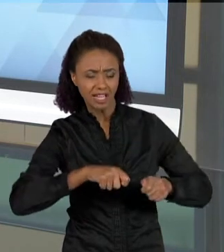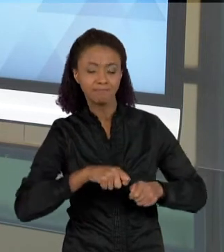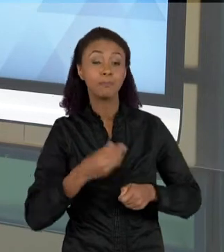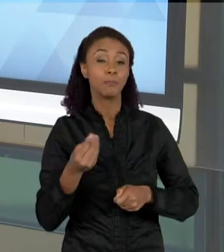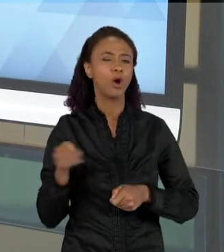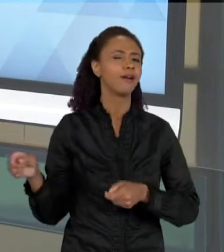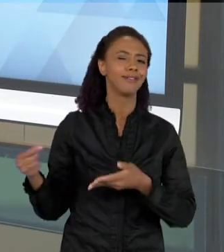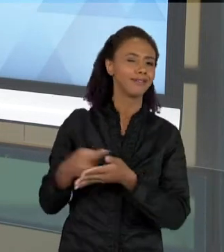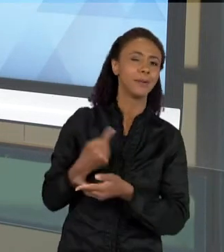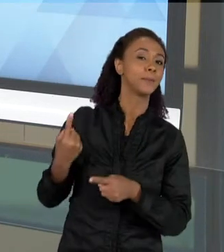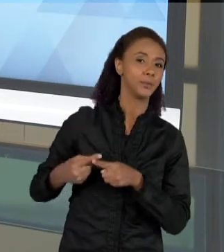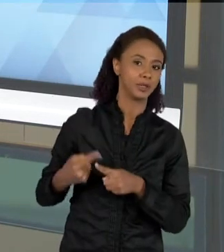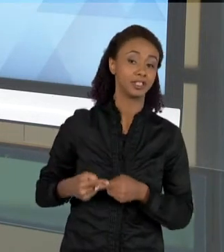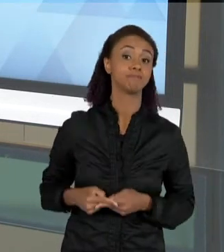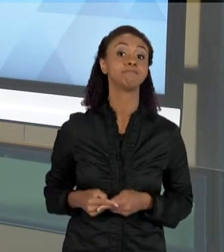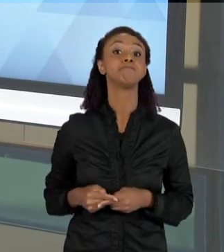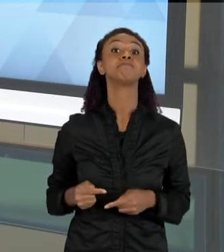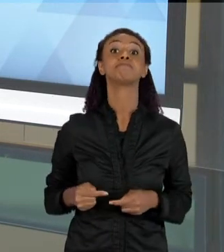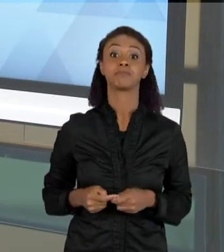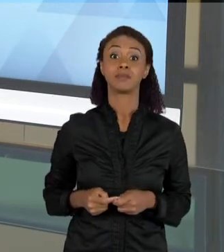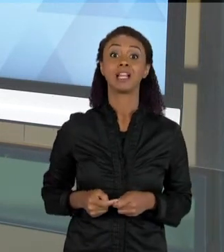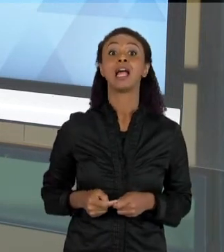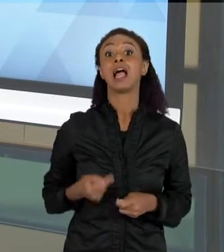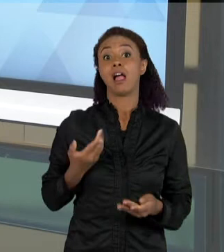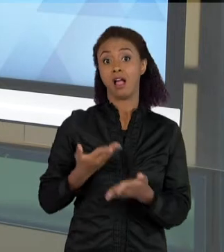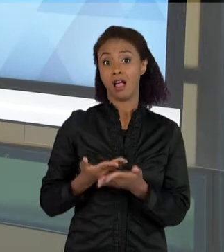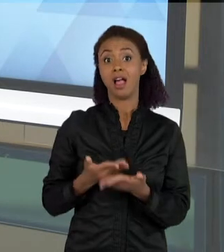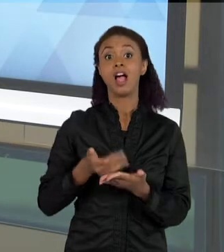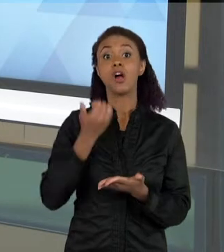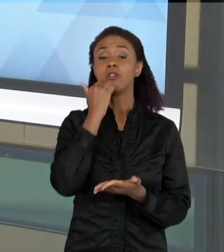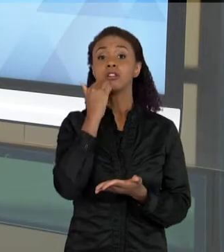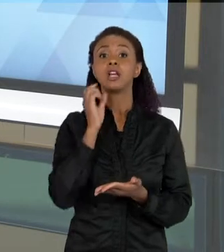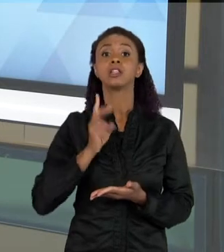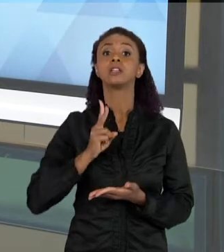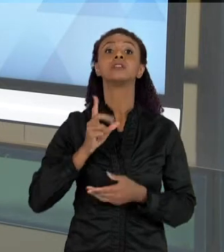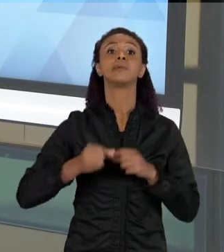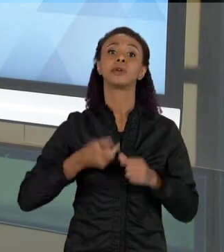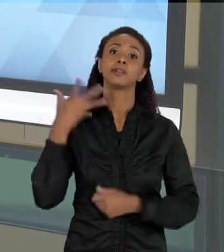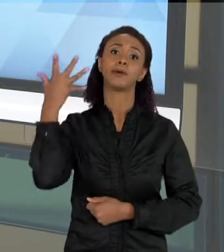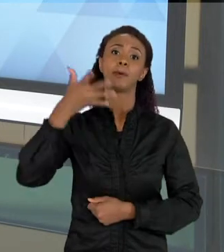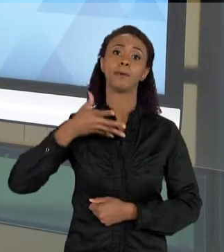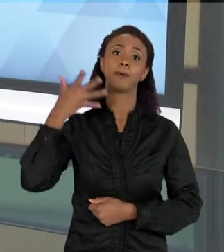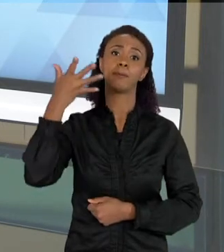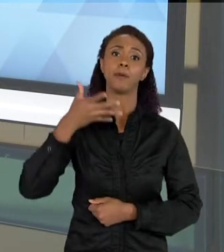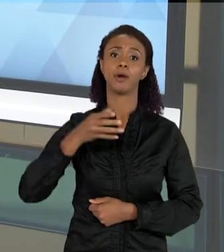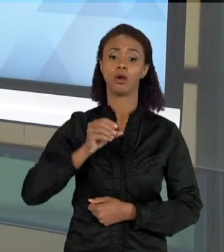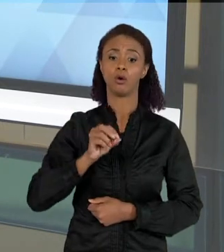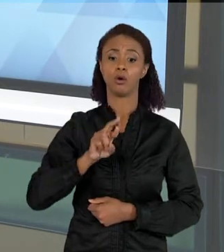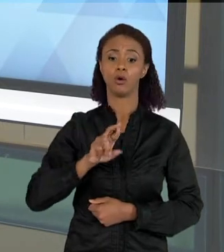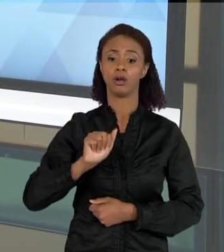VEZES AS AULAS DE CIÊNCIAS, ELAS ESTÃO PAUTADAS NA ORALIDADE, ENTÃO AS CRIANÇAS FALAM MUITO EM SALA DE AULA, ELAS FALAM